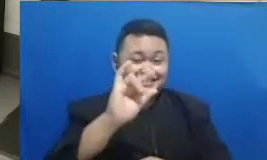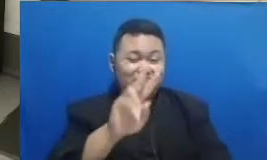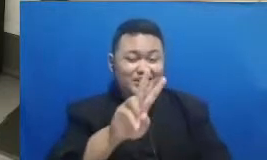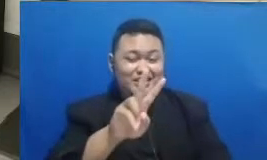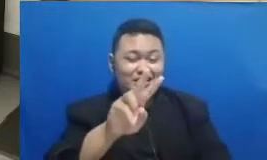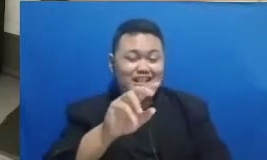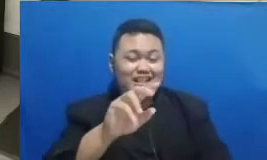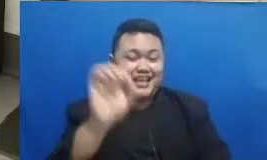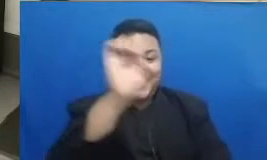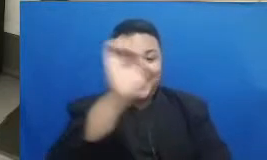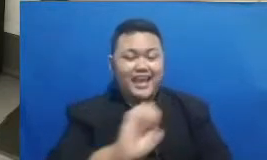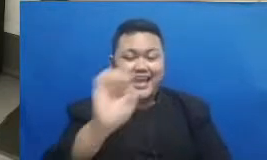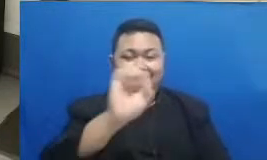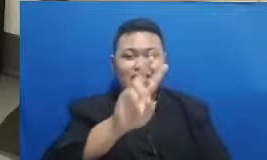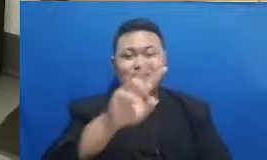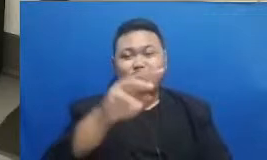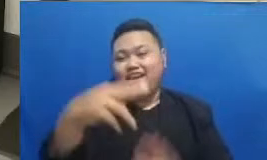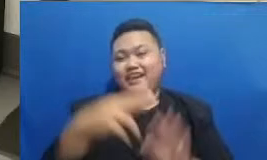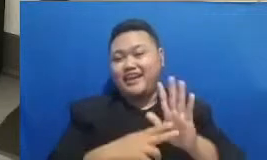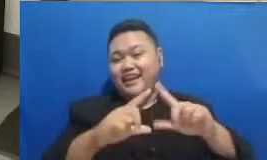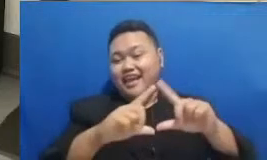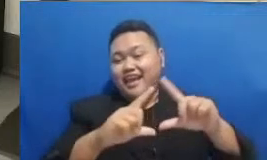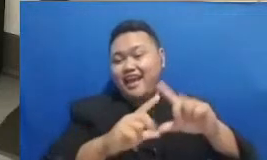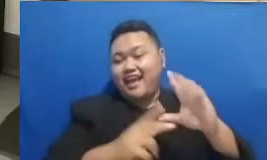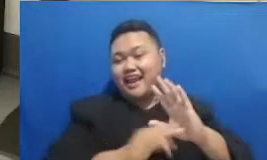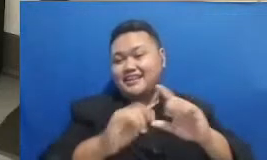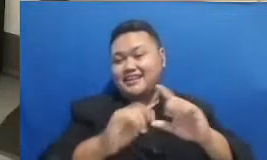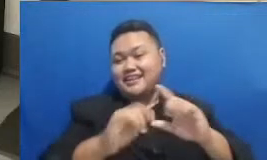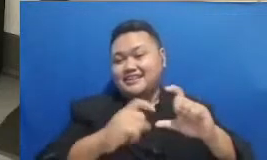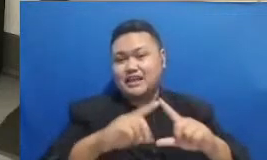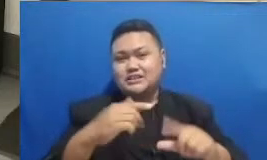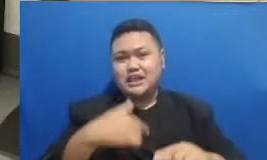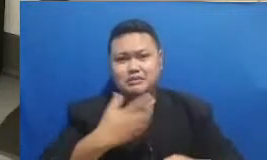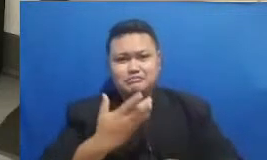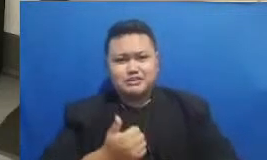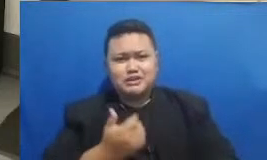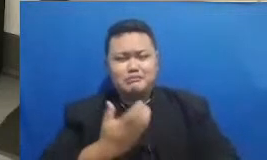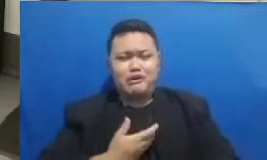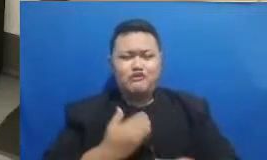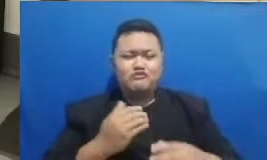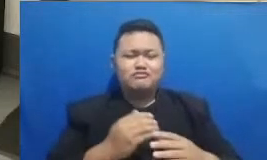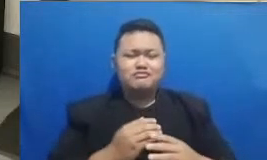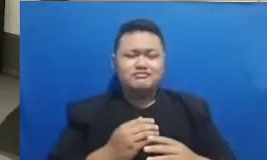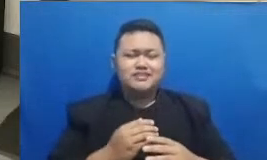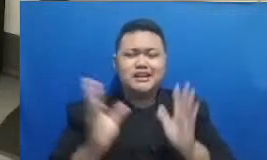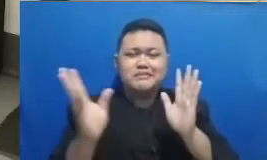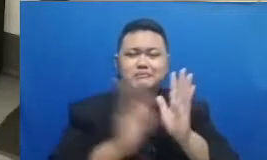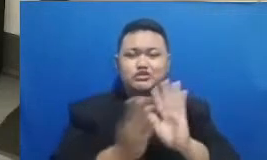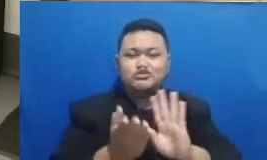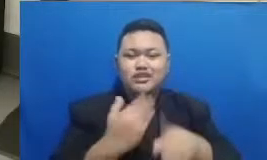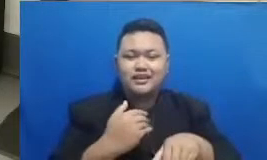nantinya juga bisa ikutan untuk merepost dari bapak dan ibu pemenang ya Iya saya nggak lupa